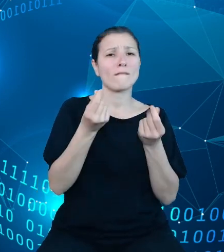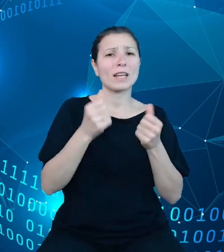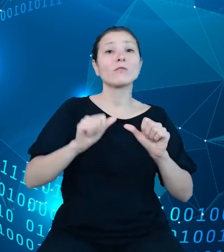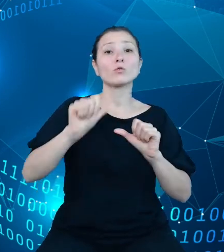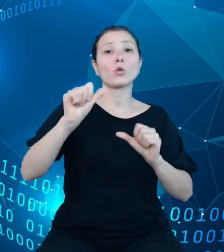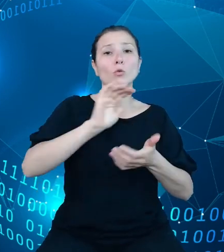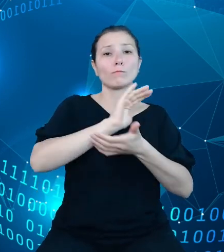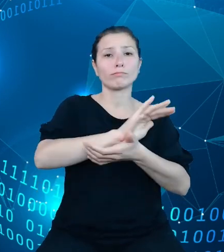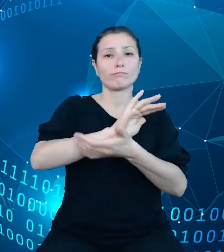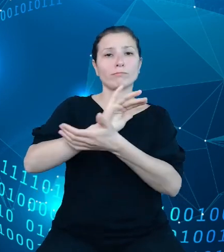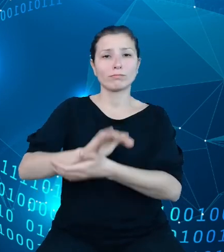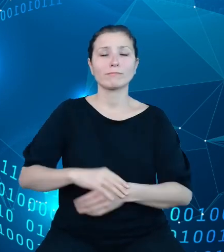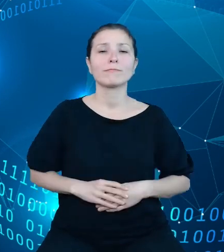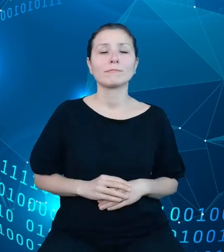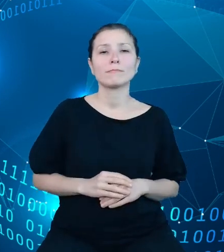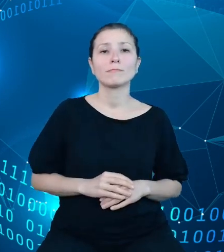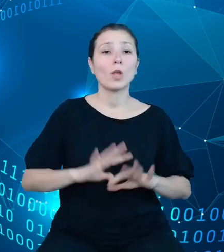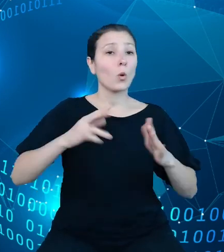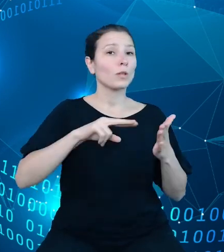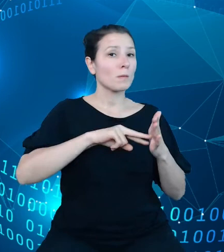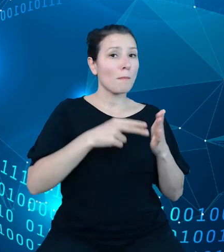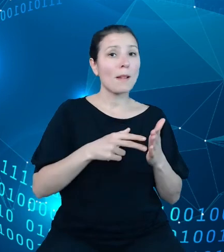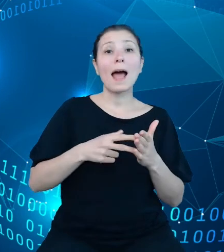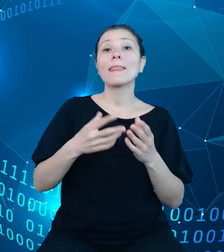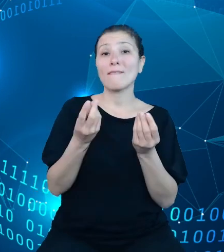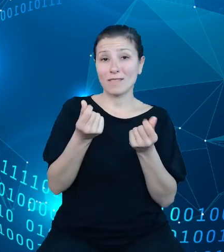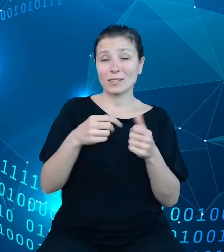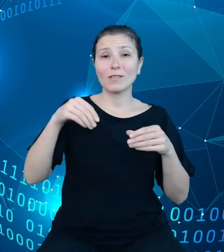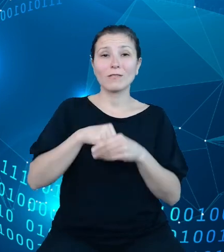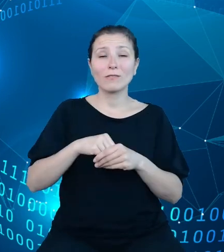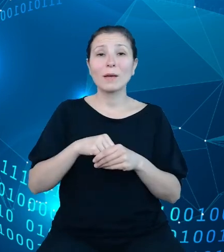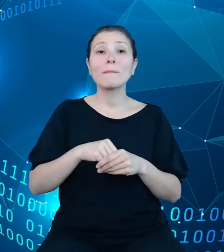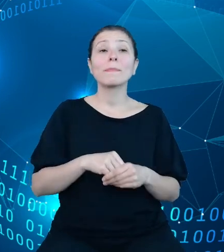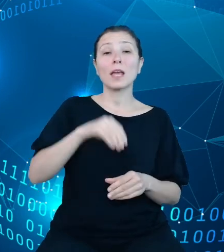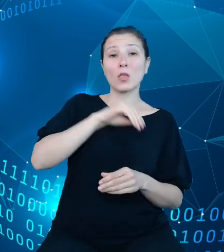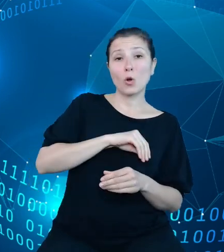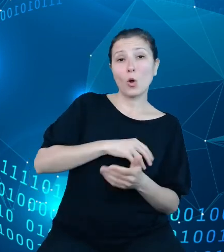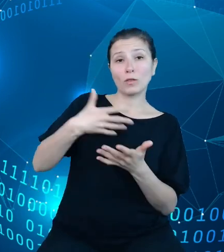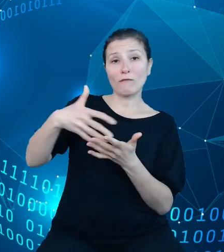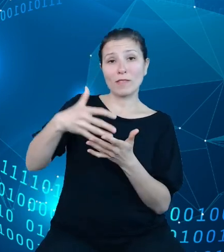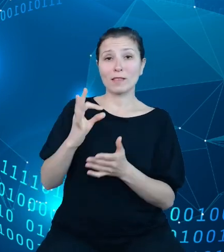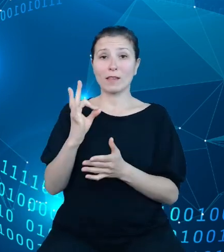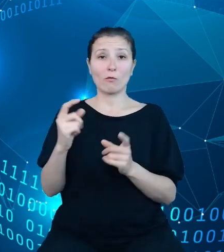Jest to plan finansowy uwzględniający dochody i wydatki państwa na następny rok